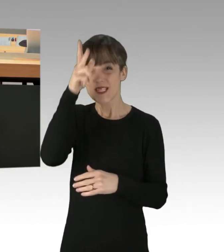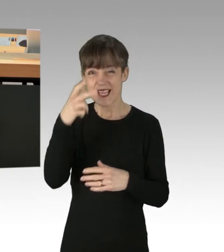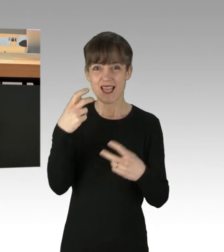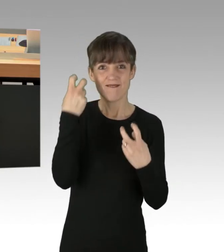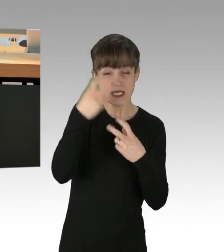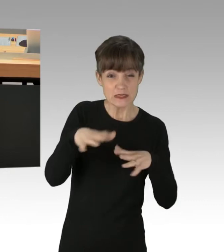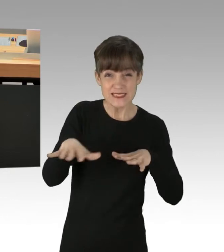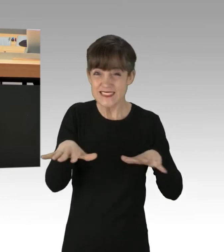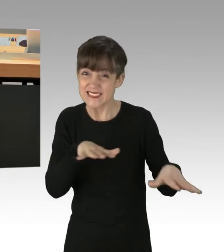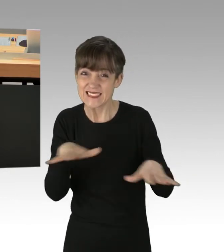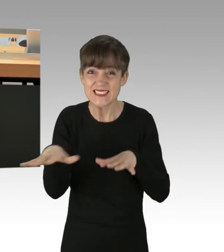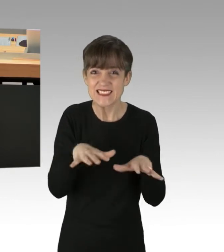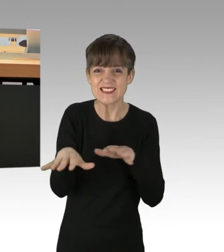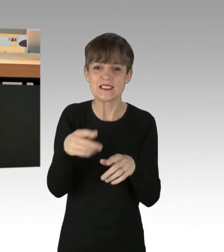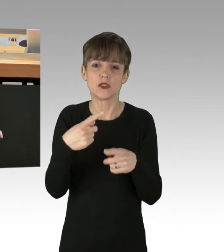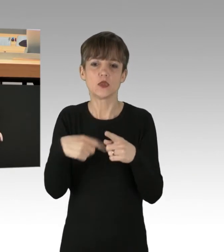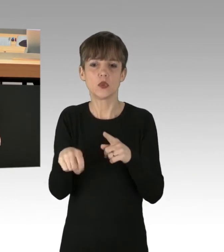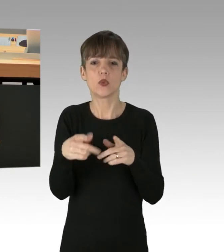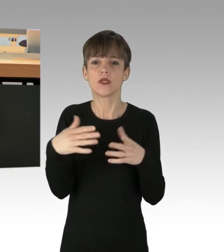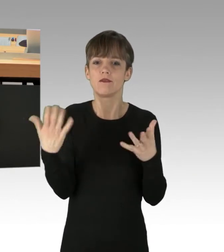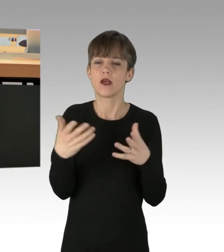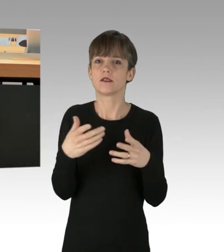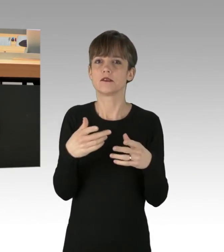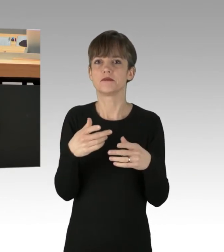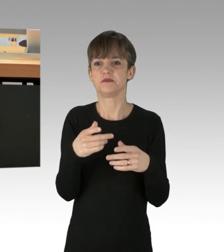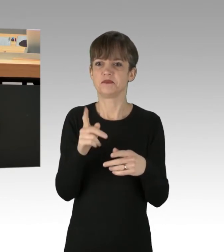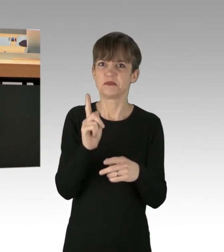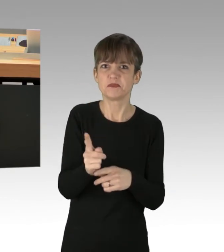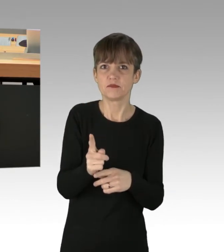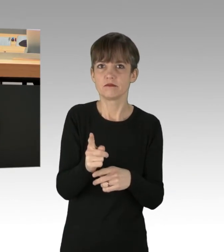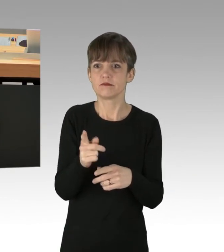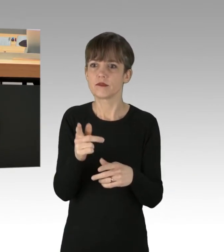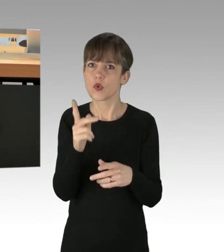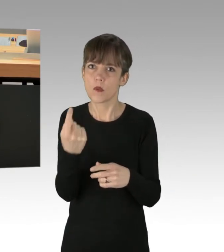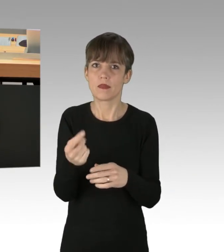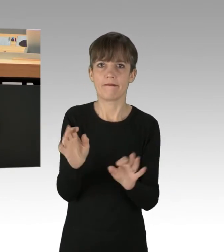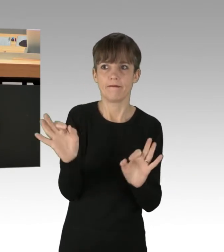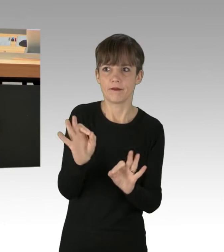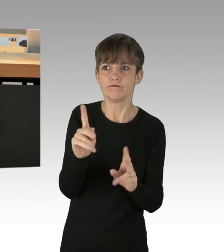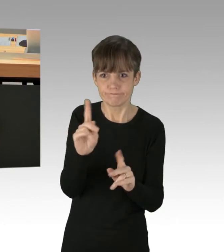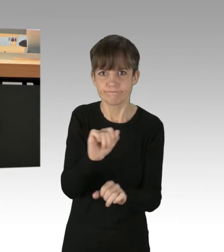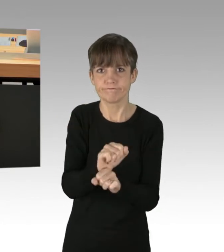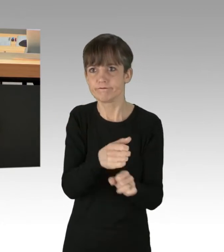zwar durch das Mittel des Anschluss-Gewahrsames Herr zu werden, aber eine dauerhafte Lösung ist dies nicht.